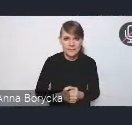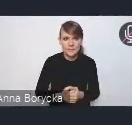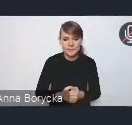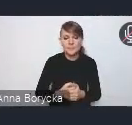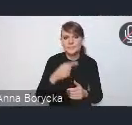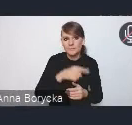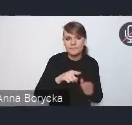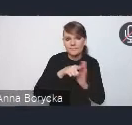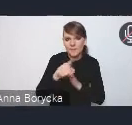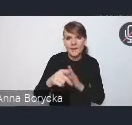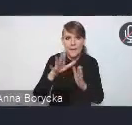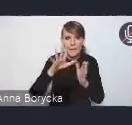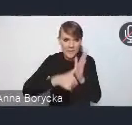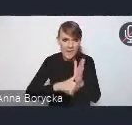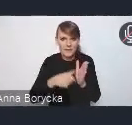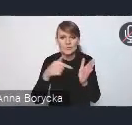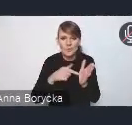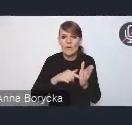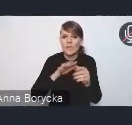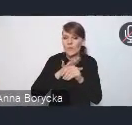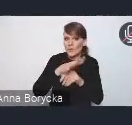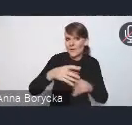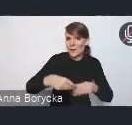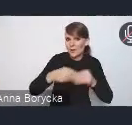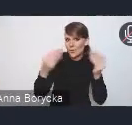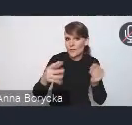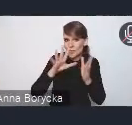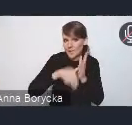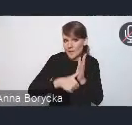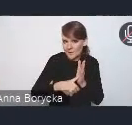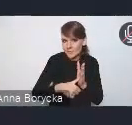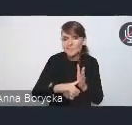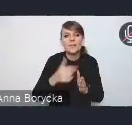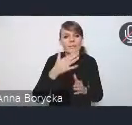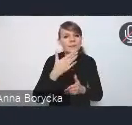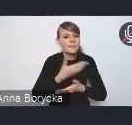które wpływają na rozwój miast, aby aktywnie włączyć ich od samego początku